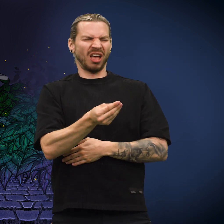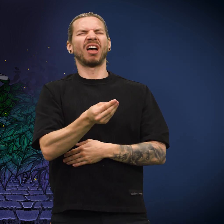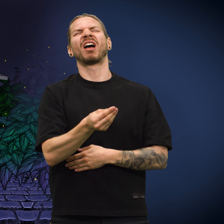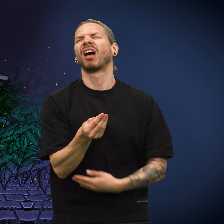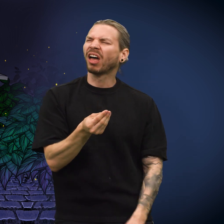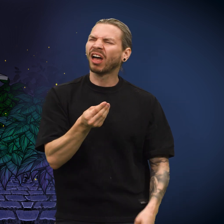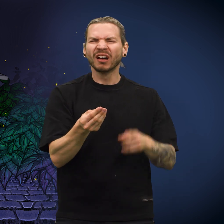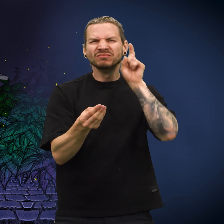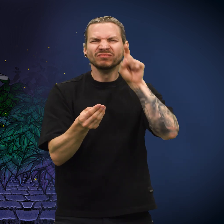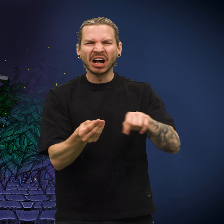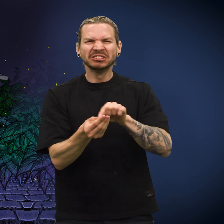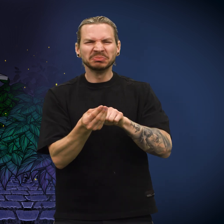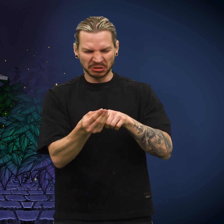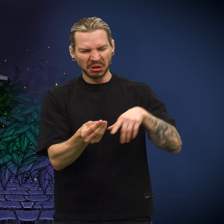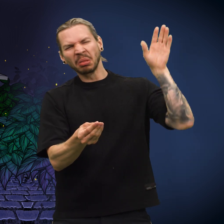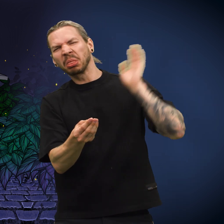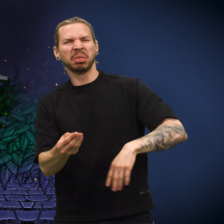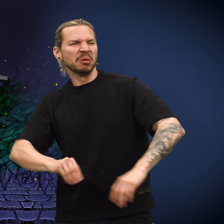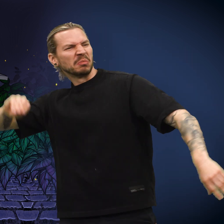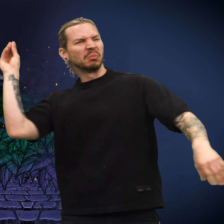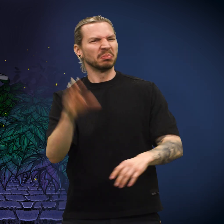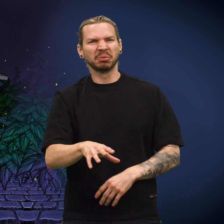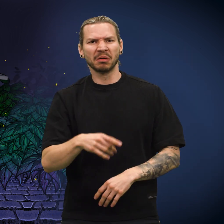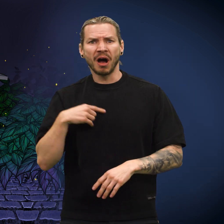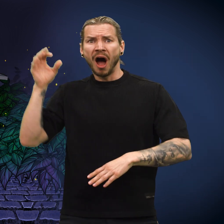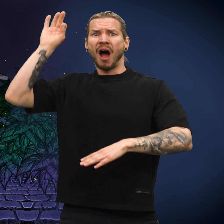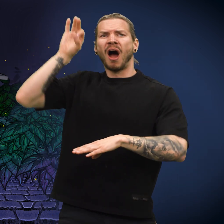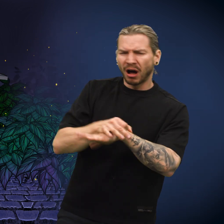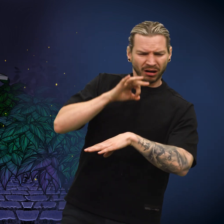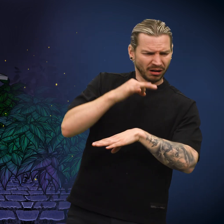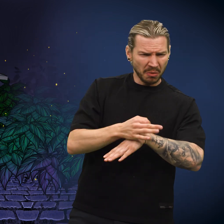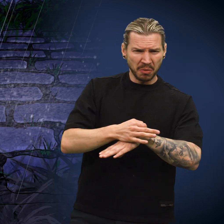«Ugh, det er en falsk mynt!» stønnet finneren og kastet den fra seg.